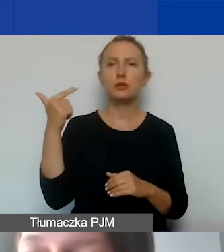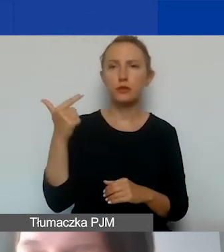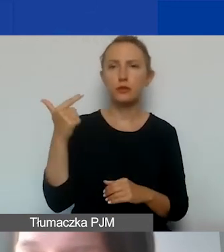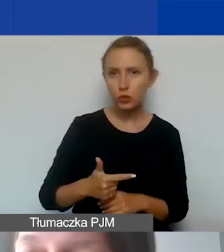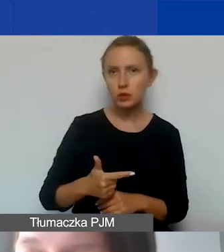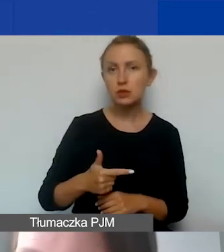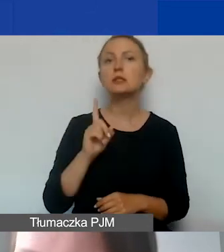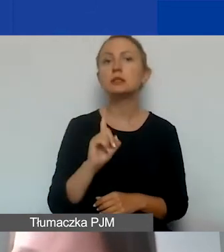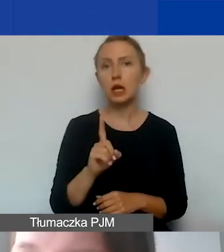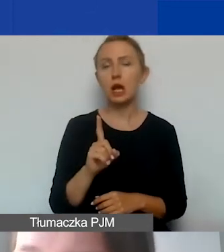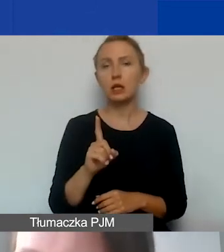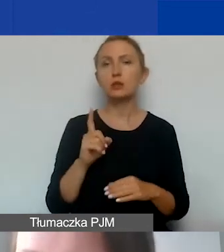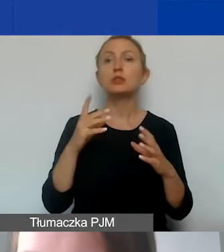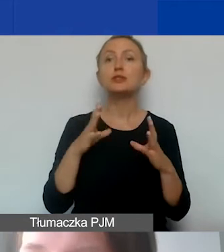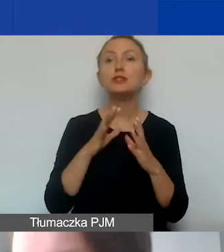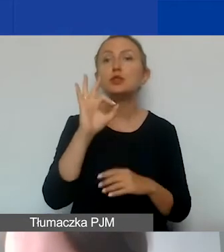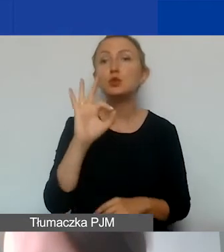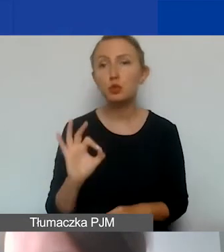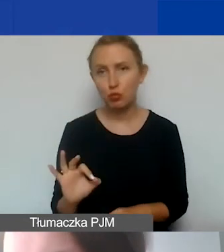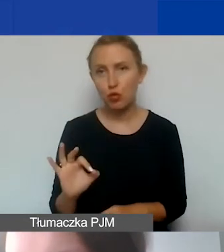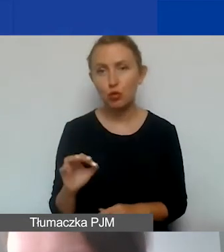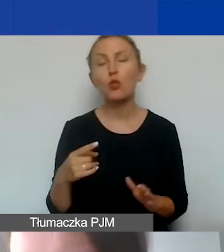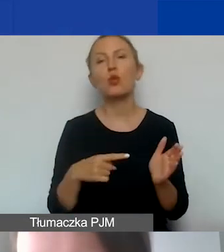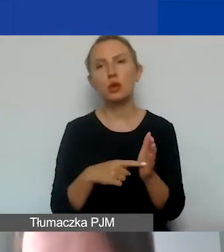ale 10%, i to będzie wtedy 1500.